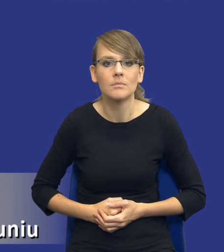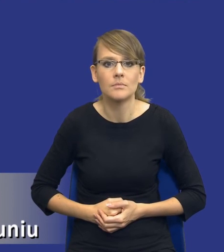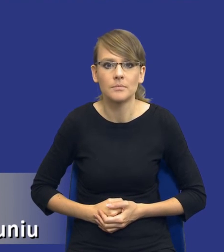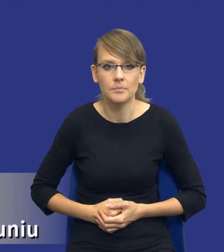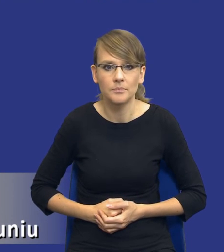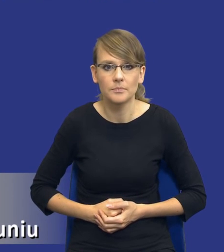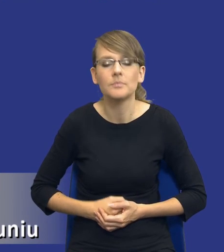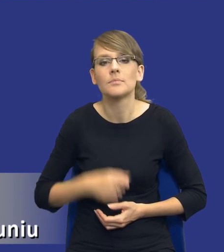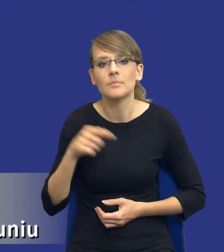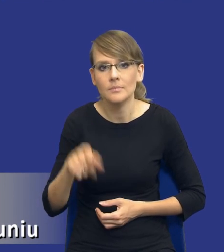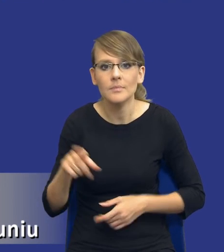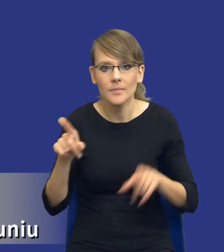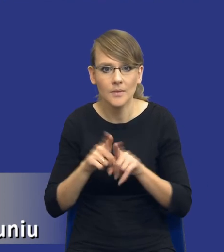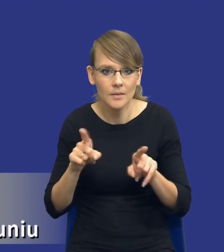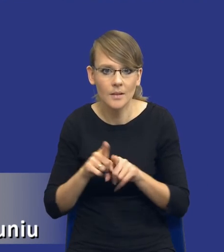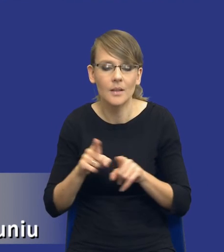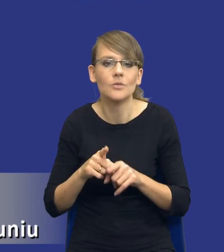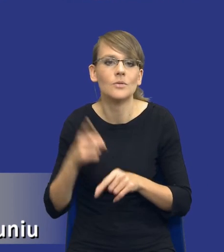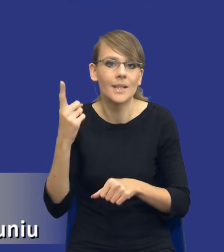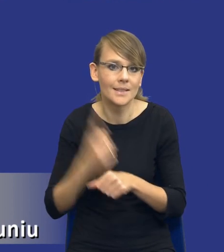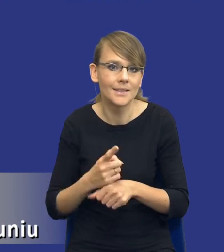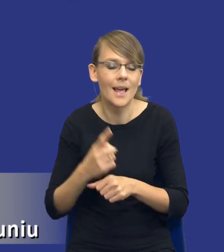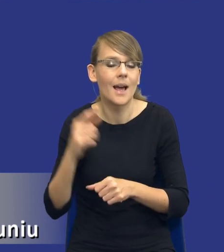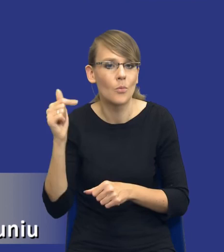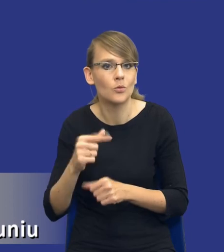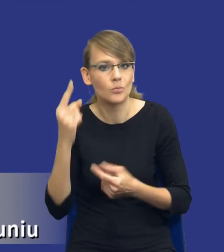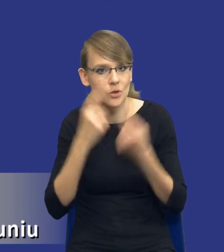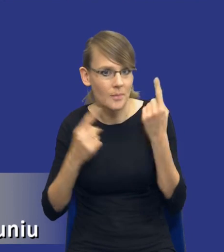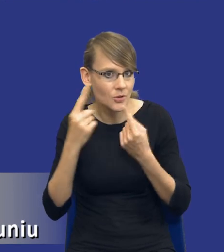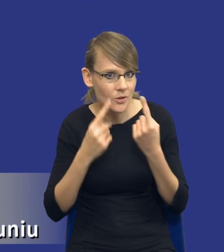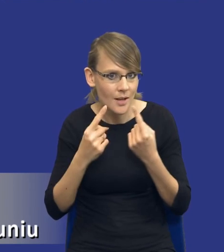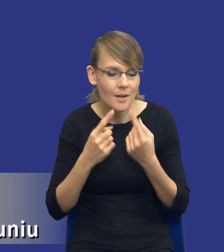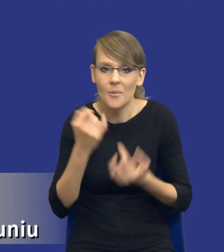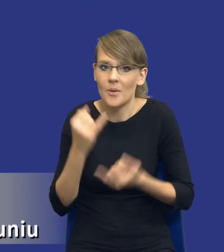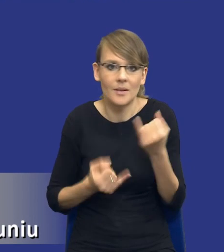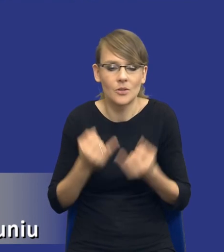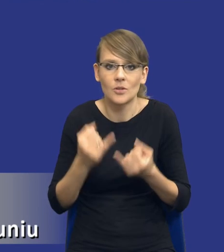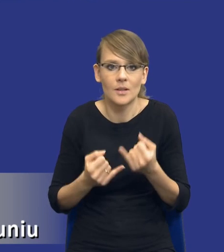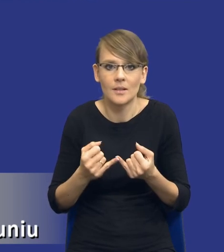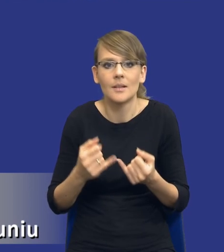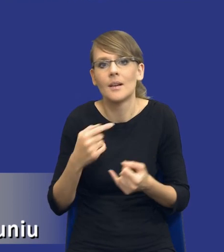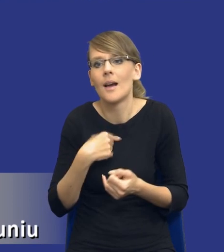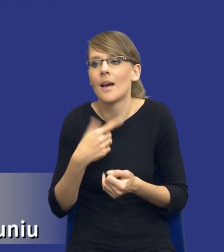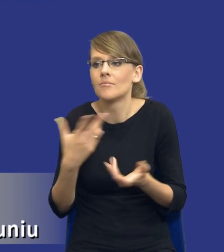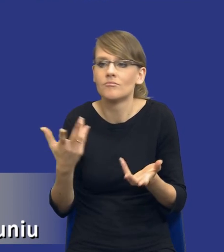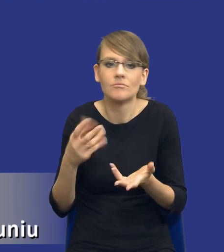to też musi być decyzja bardzo przemyślana, bo zwróćcie uwagę, jeżeli nawet wpiszę gdzieś pod wpływem chwili, załóżmy